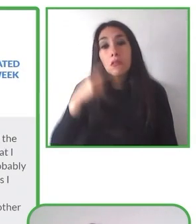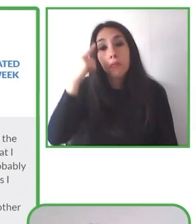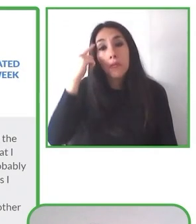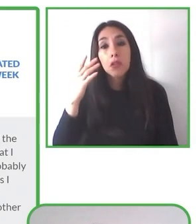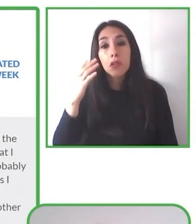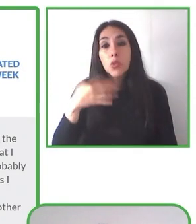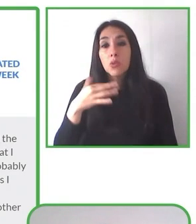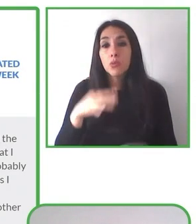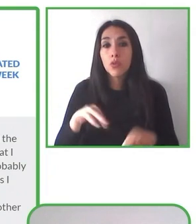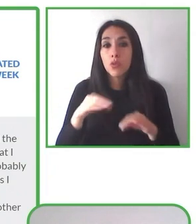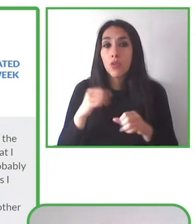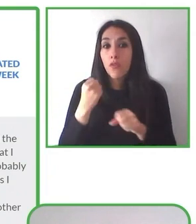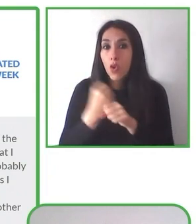poder realizar nuestras actividades.